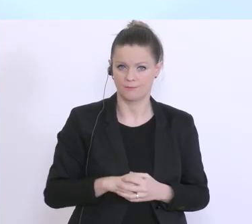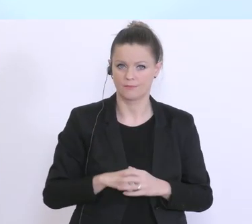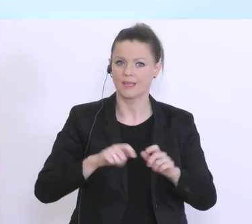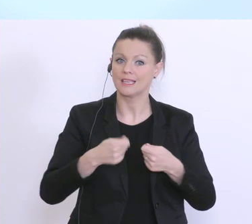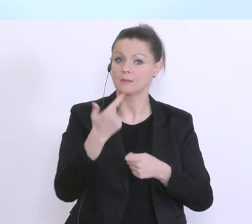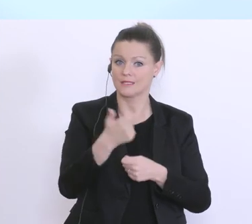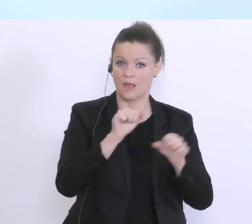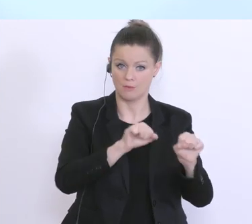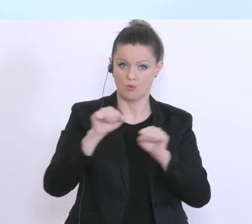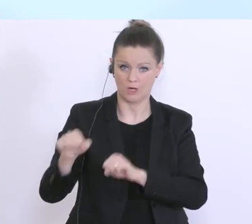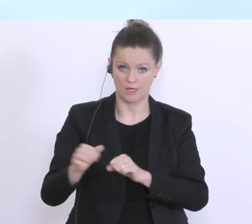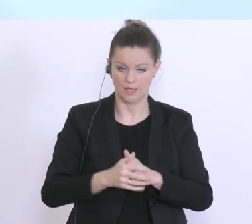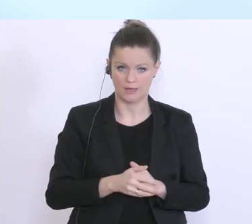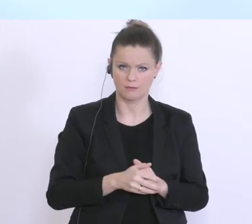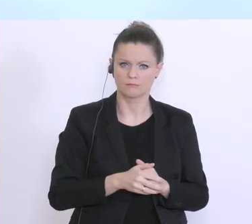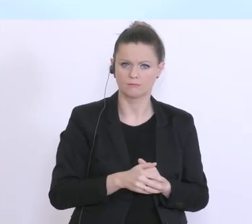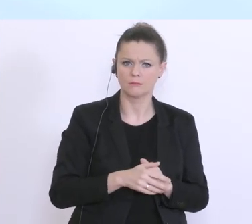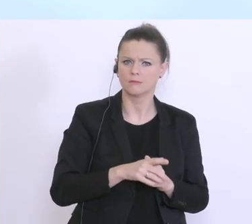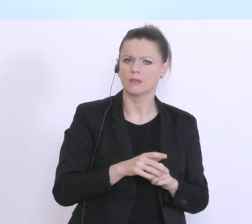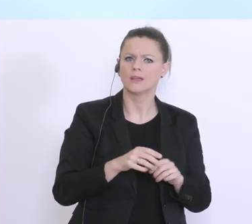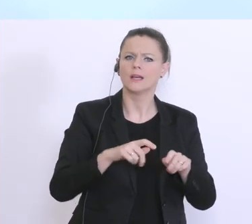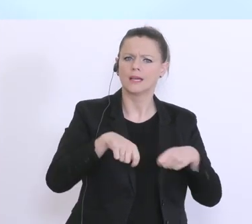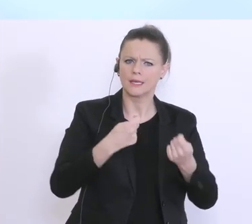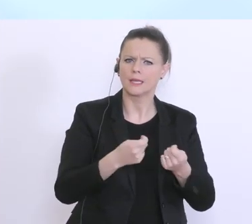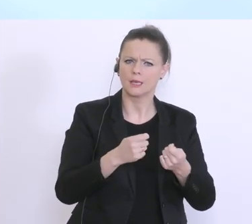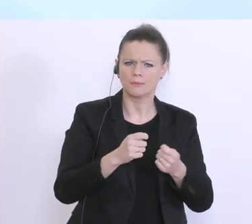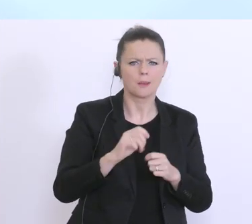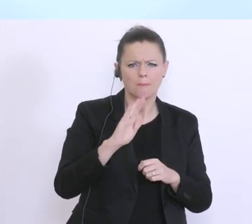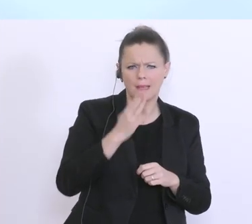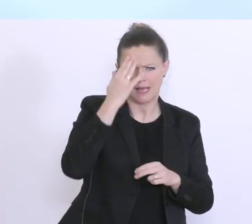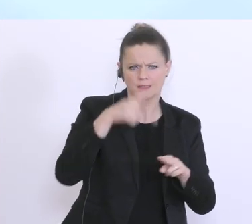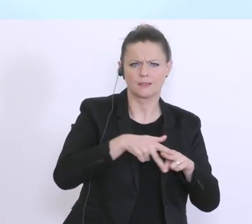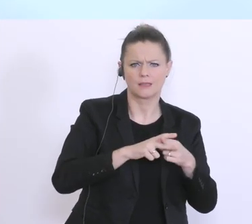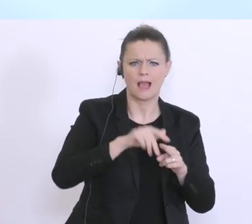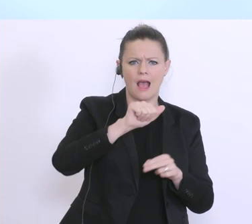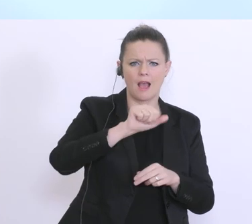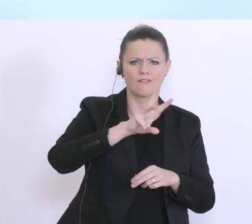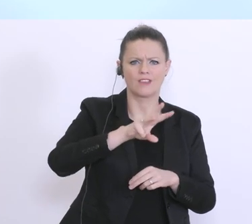Finanzierung über das schon bekannte Instrument der AWS-Garantien, d.h. bei jenen Unternehmen